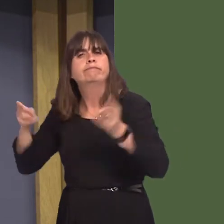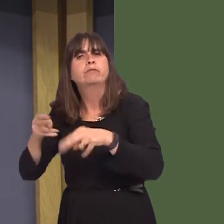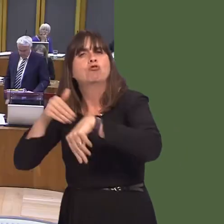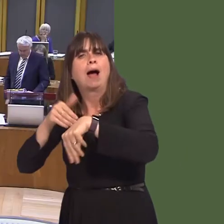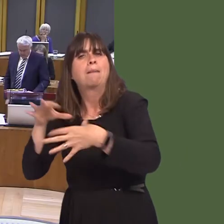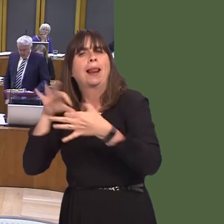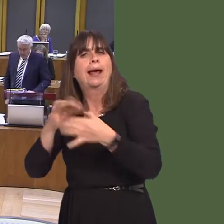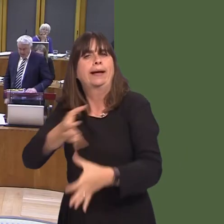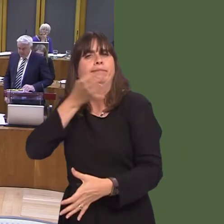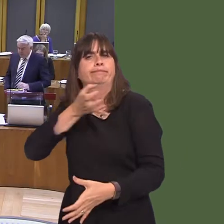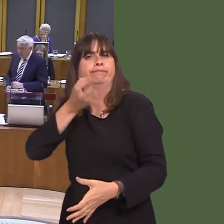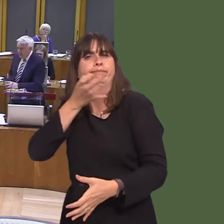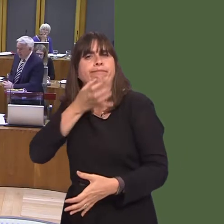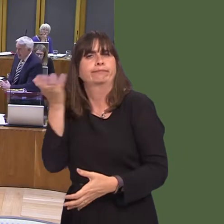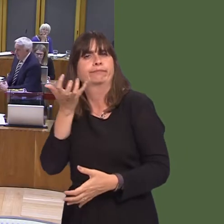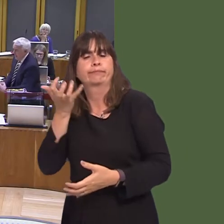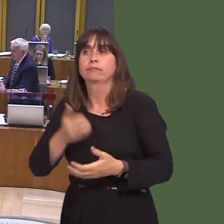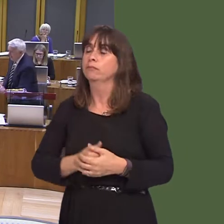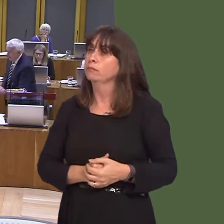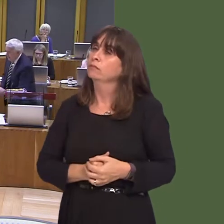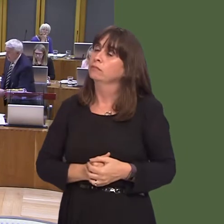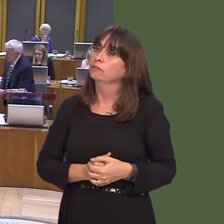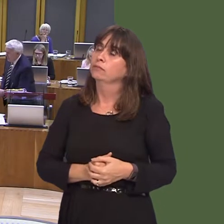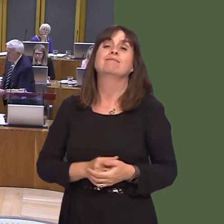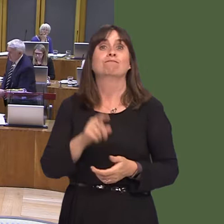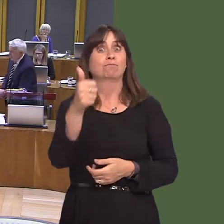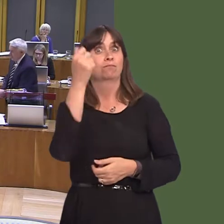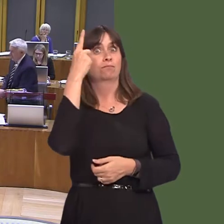Carwyn Jones AM: I think that's a very good idea. When I first started, many years ago,